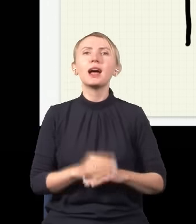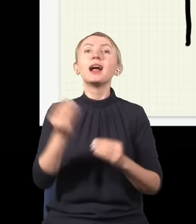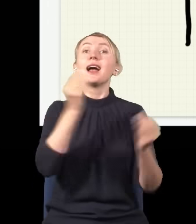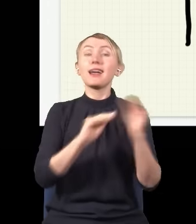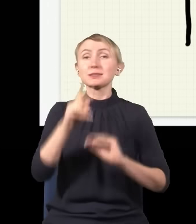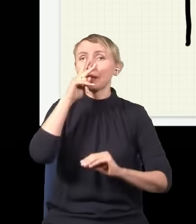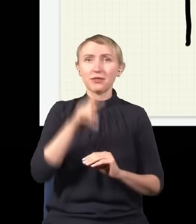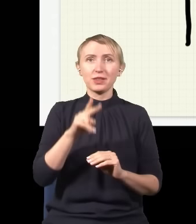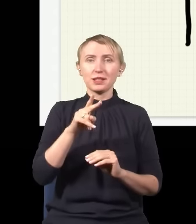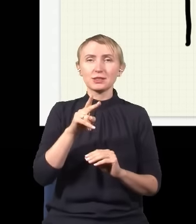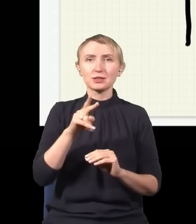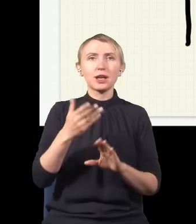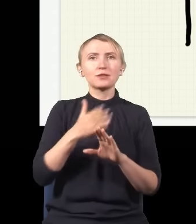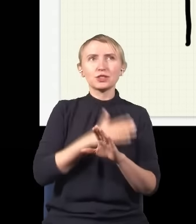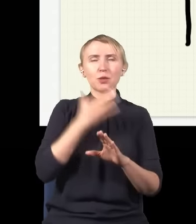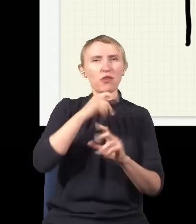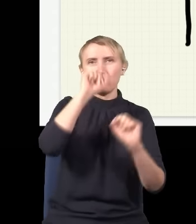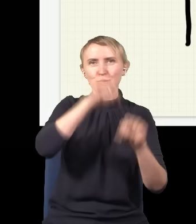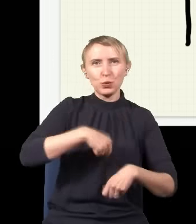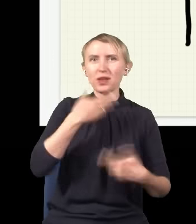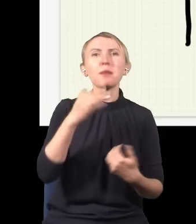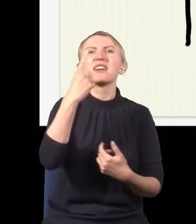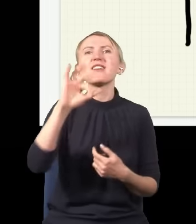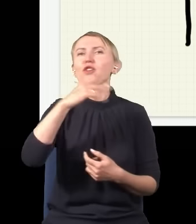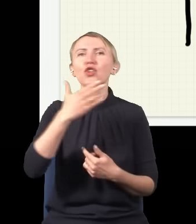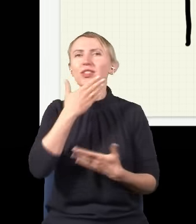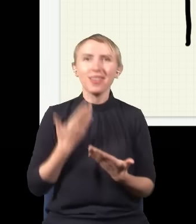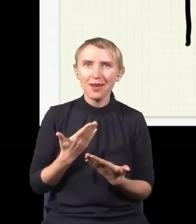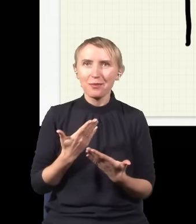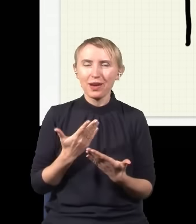że przed chwilą powiedziałem bzdurę i nie ma żadnego jednego fotonu, tak naprawdę ten foton musi się dzielić